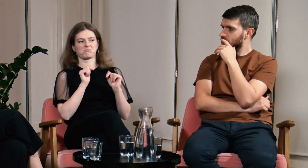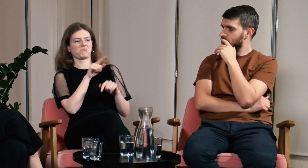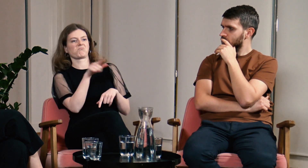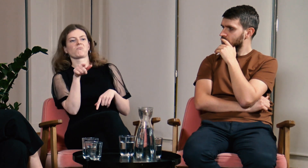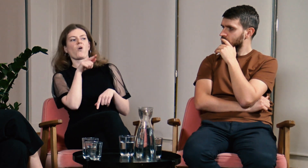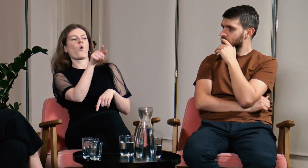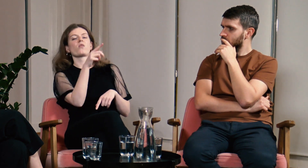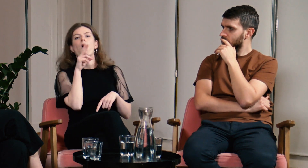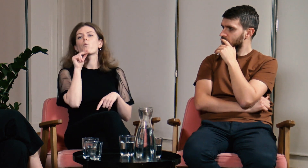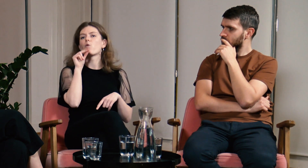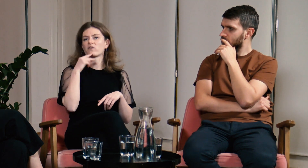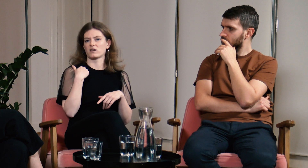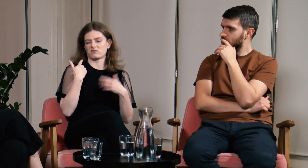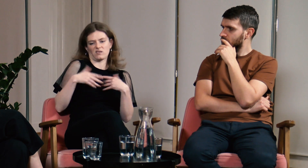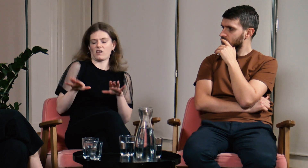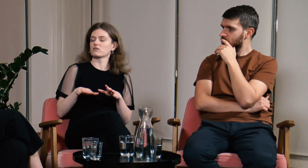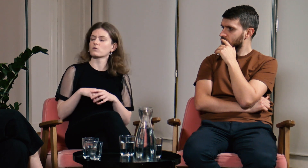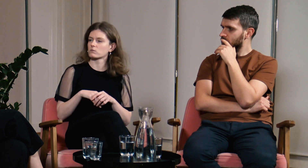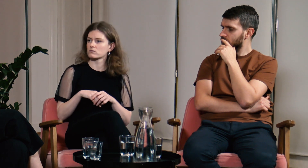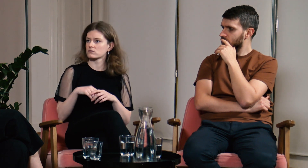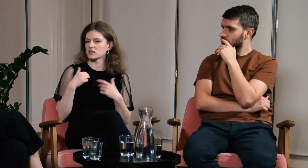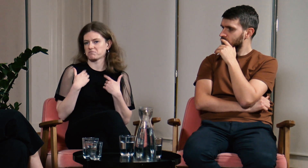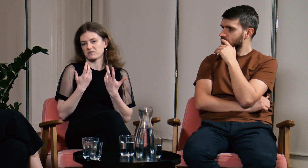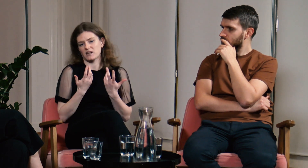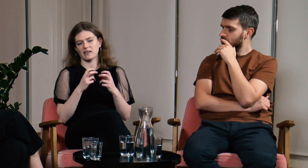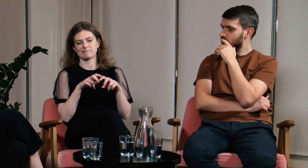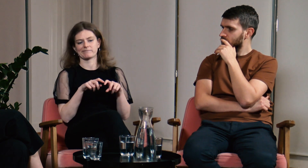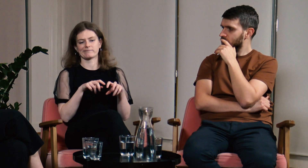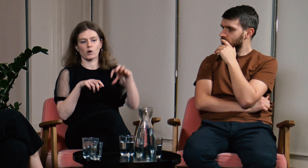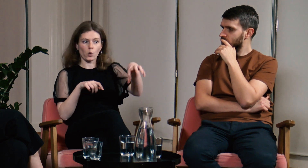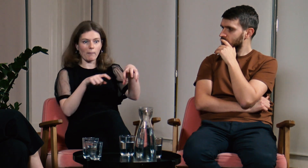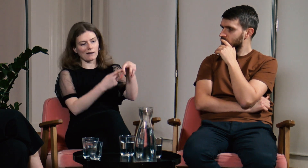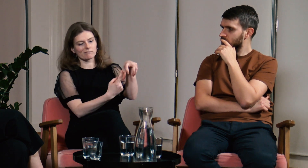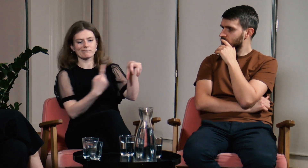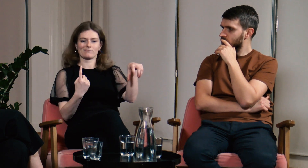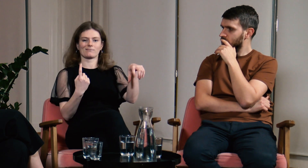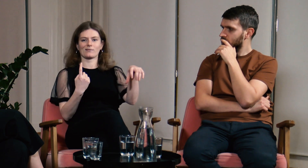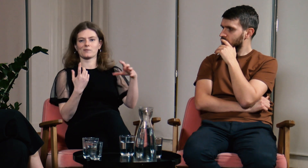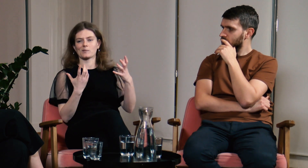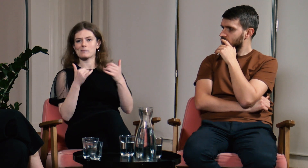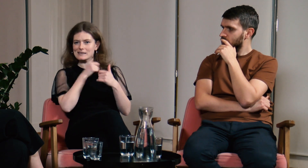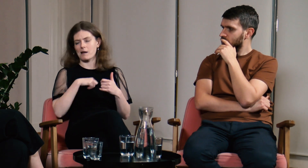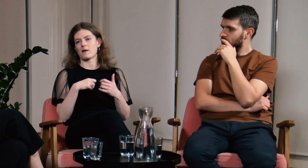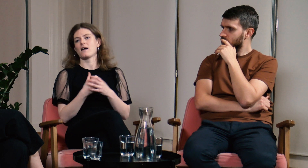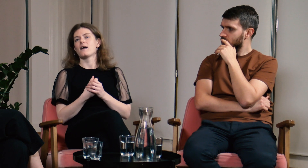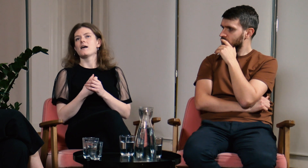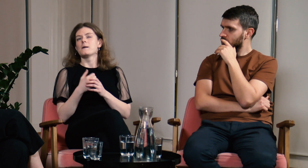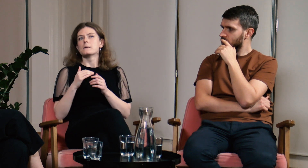i nie chcieli mieć kontaktu z osobą, która tylko mówi. Byłam wtedy odizolowana od grupy.